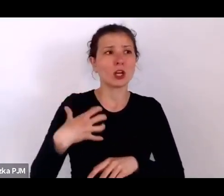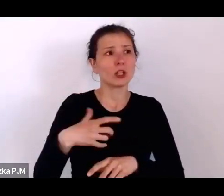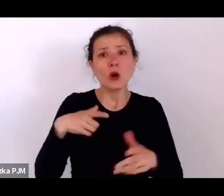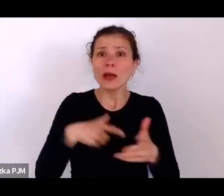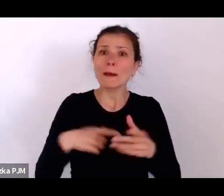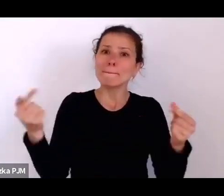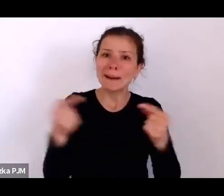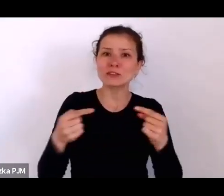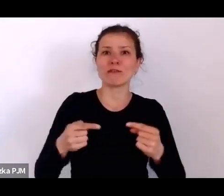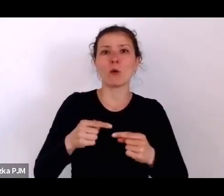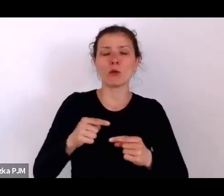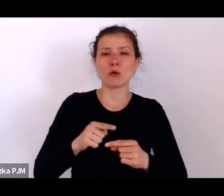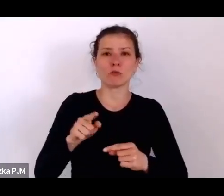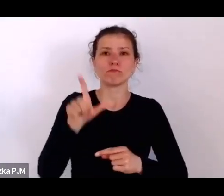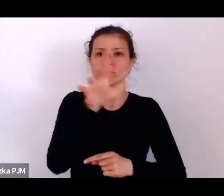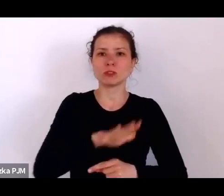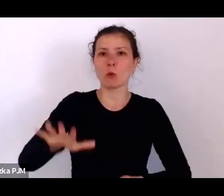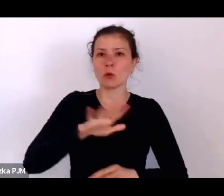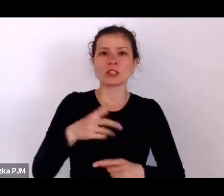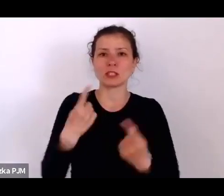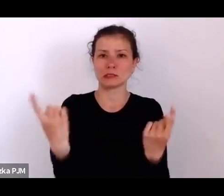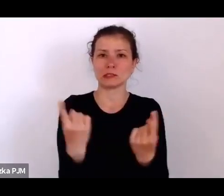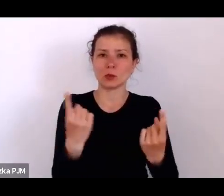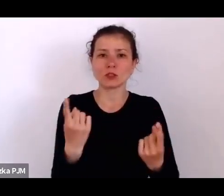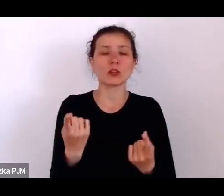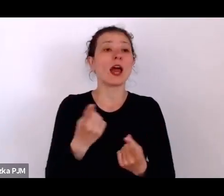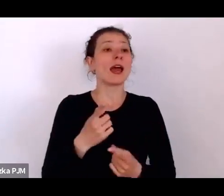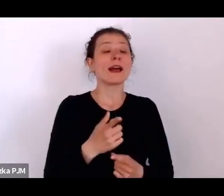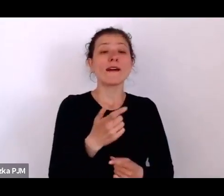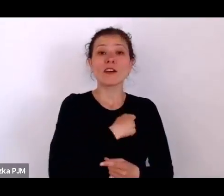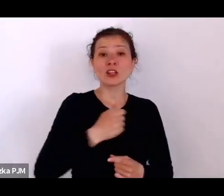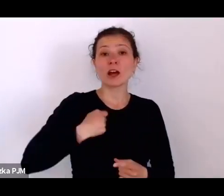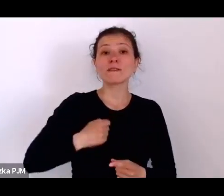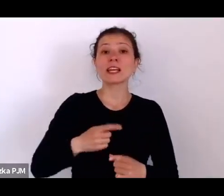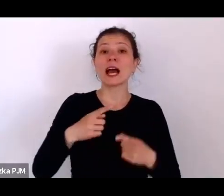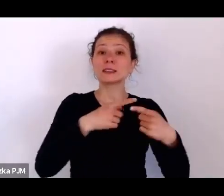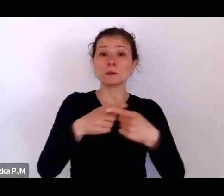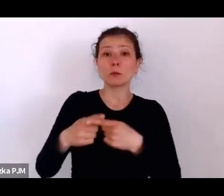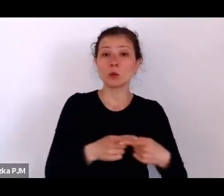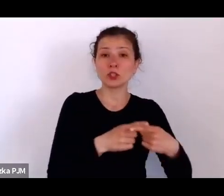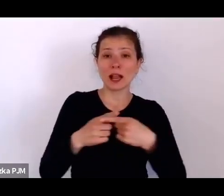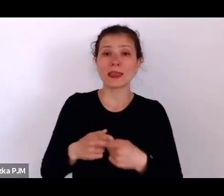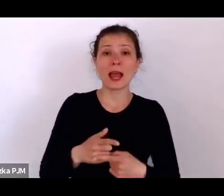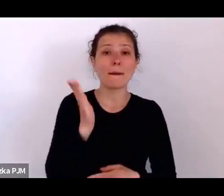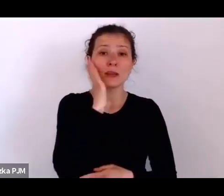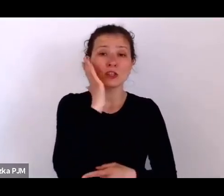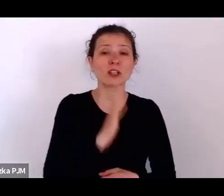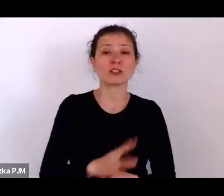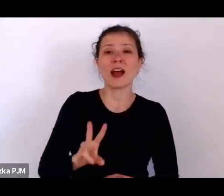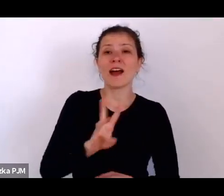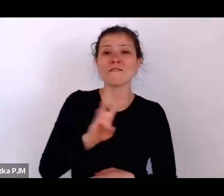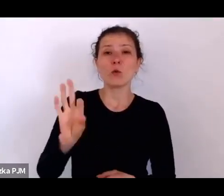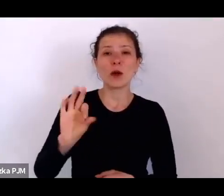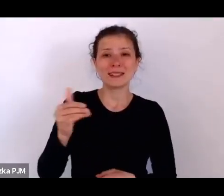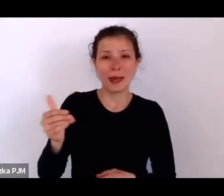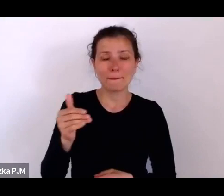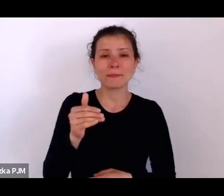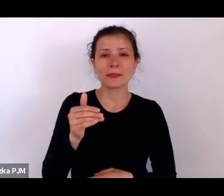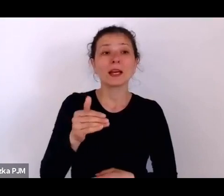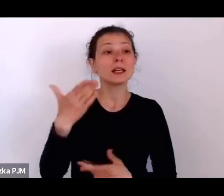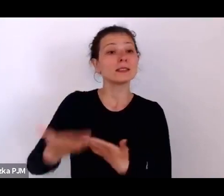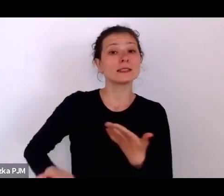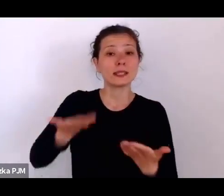że kiedy warszawska spółdzielnia mieszkaniowa, ta słynna WSM-ka, zaproponowała mieszkania